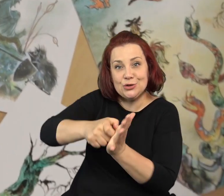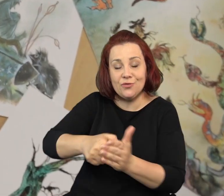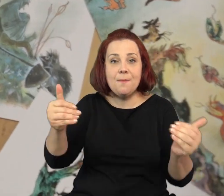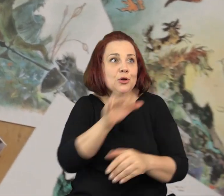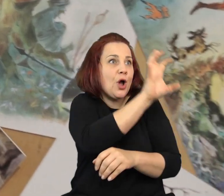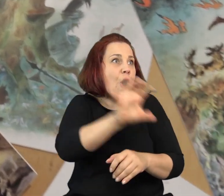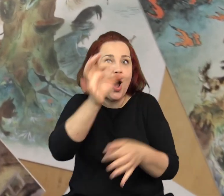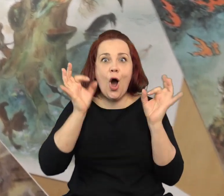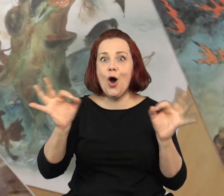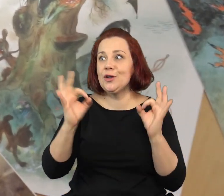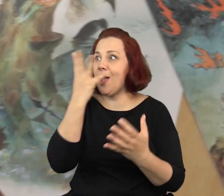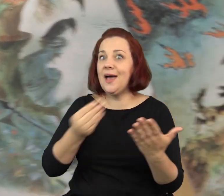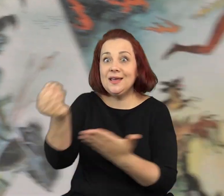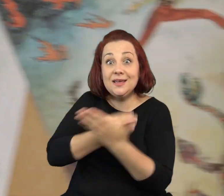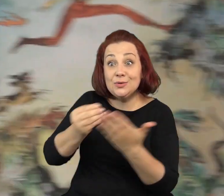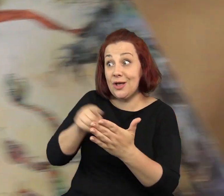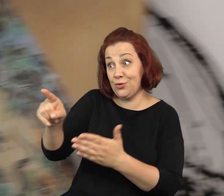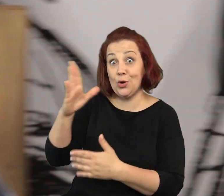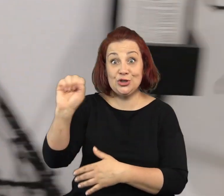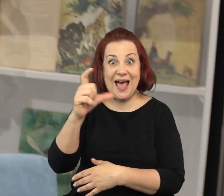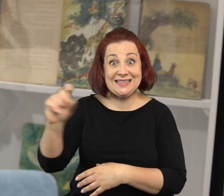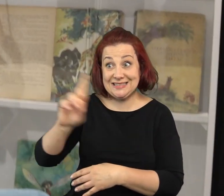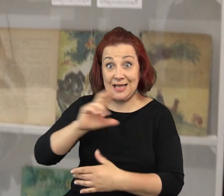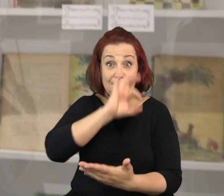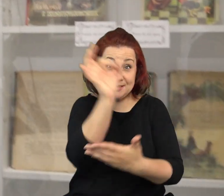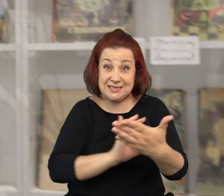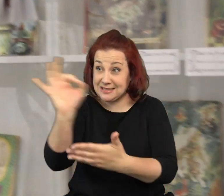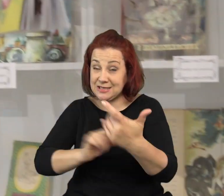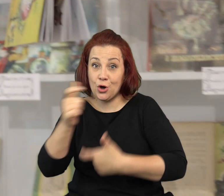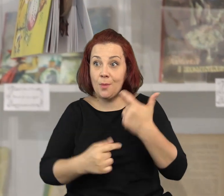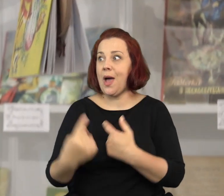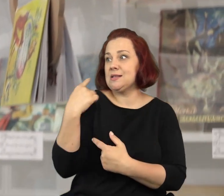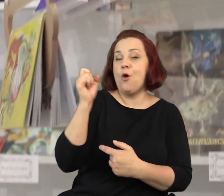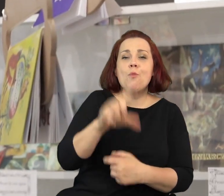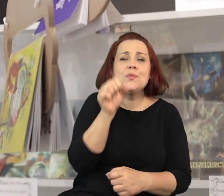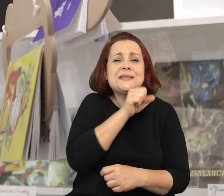Pracownię, w której możemy podziwiać oryginalne ilustracje stworzone przez Jana Marcina Szancera.